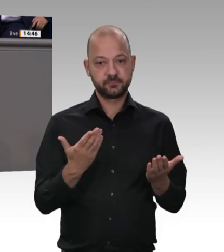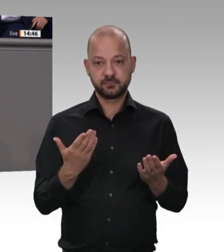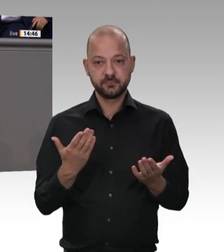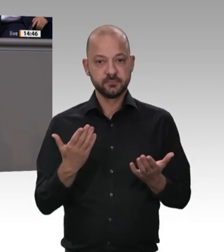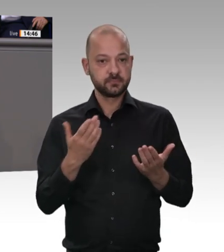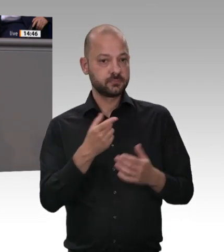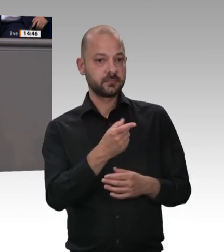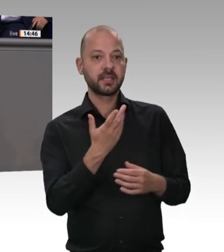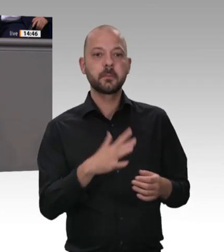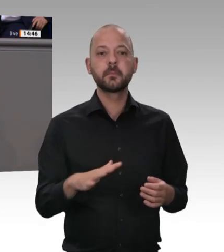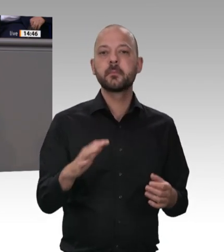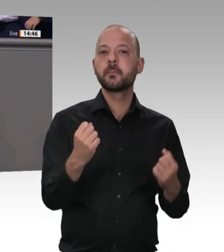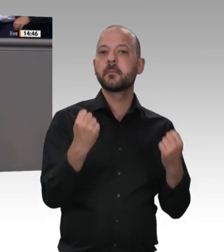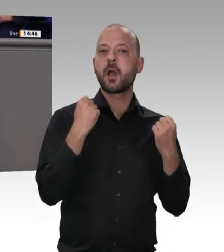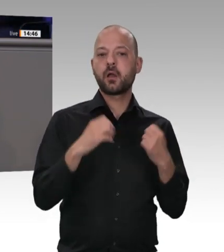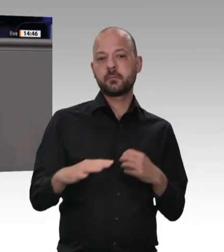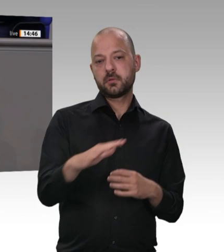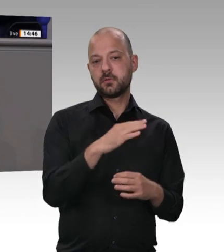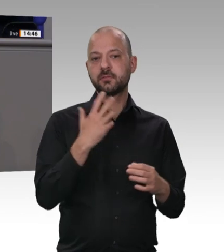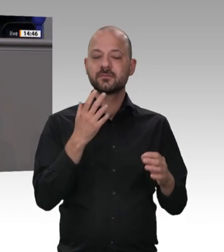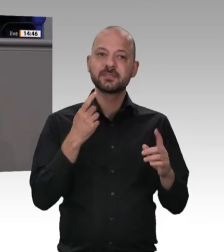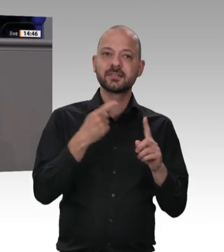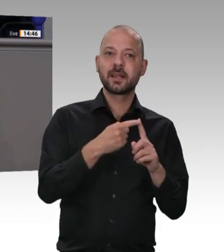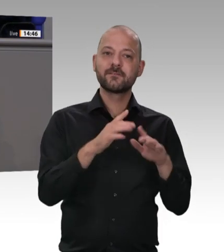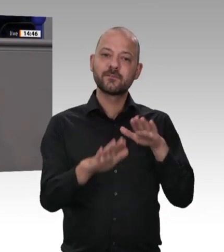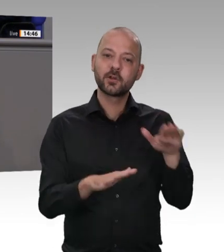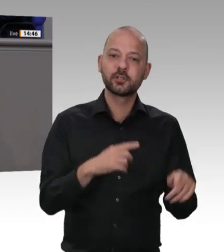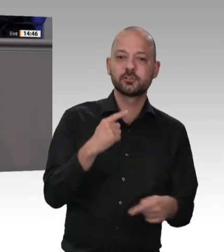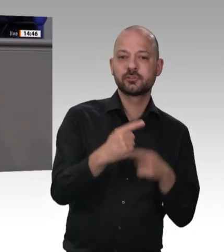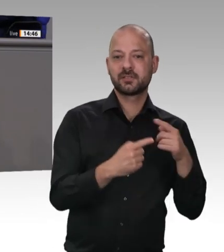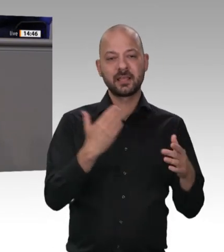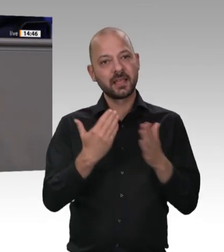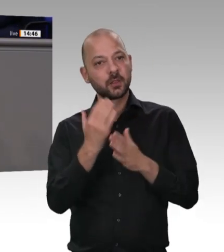zu tun. Genau deshalb müssen wir hier genau hinsehen und verstehen, wie es in einer